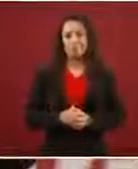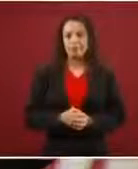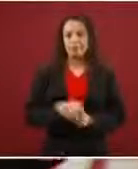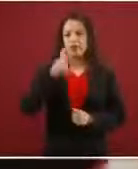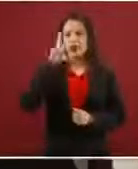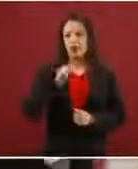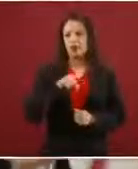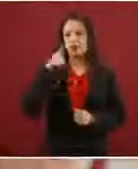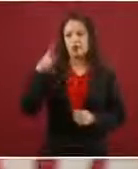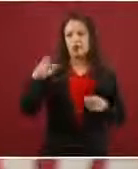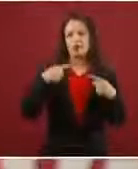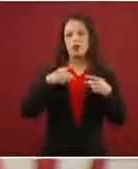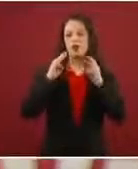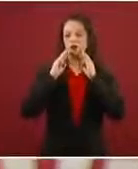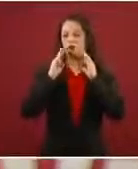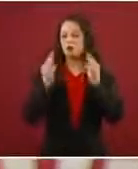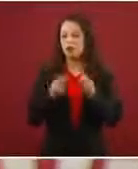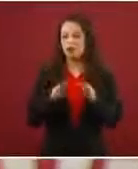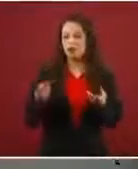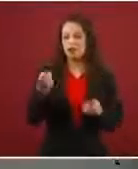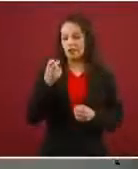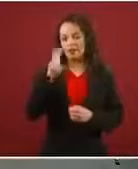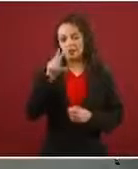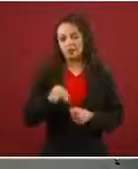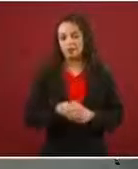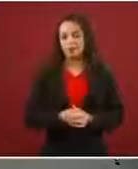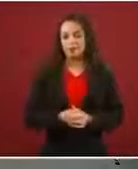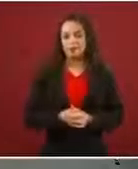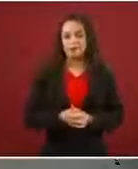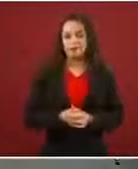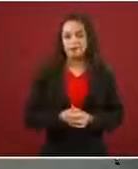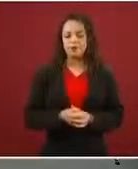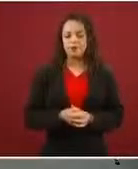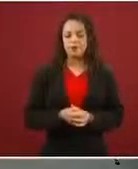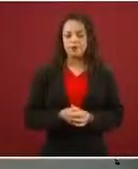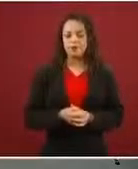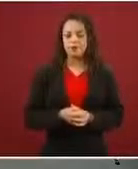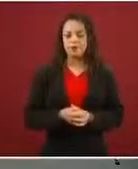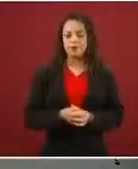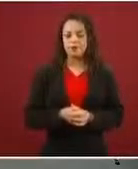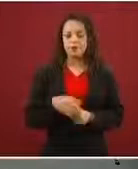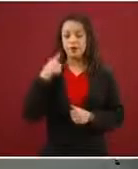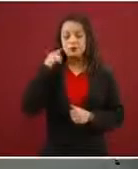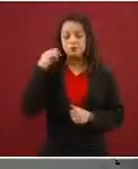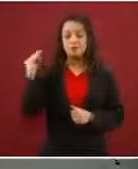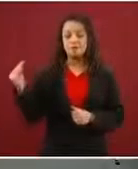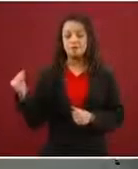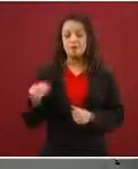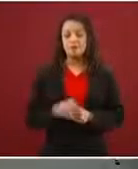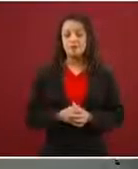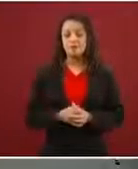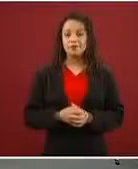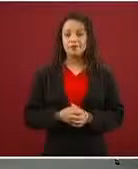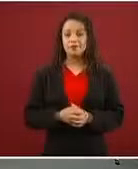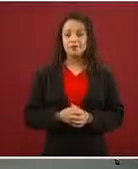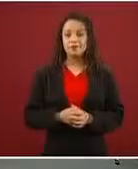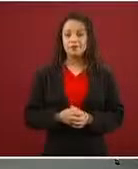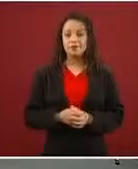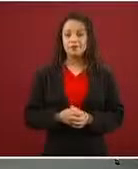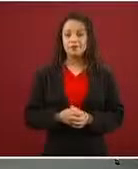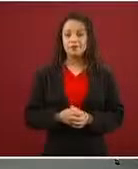de circuitos de esa naturaleza.